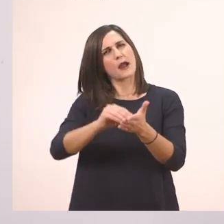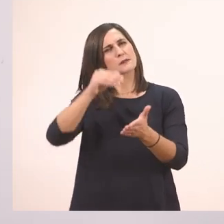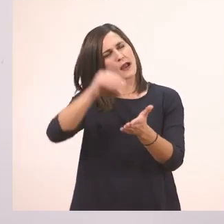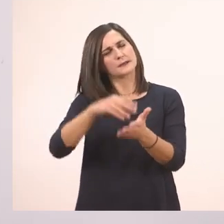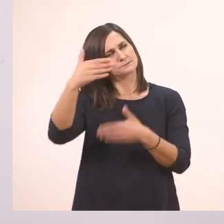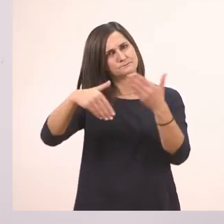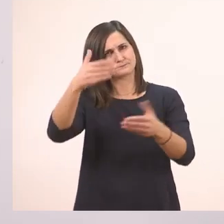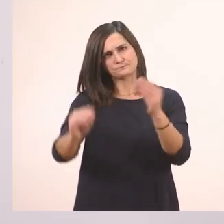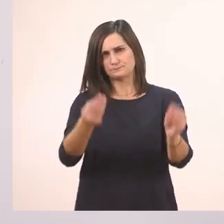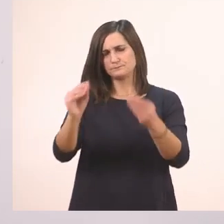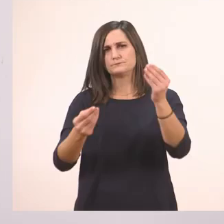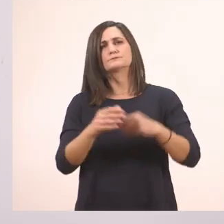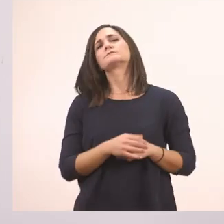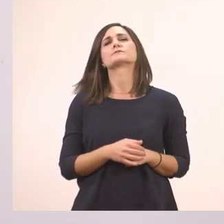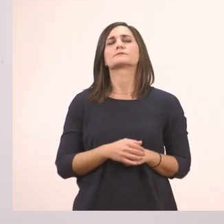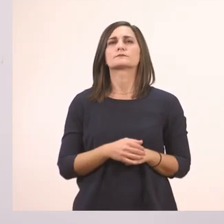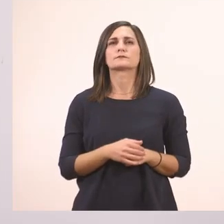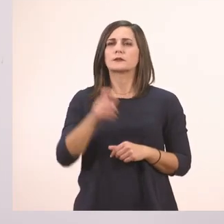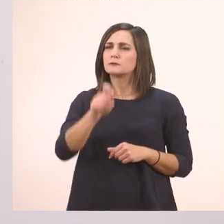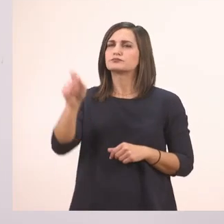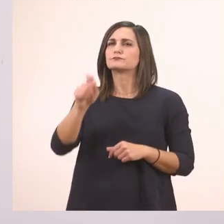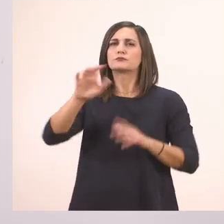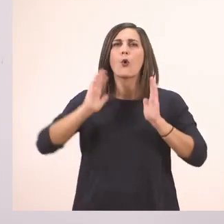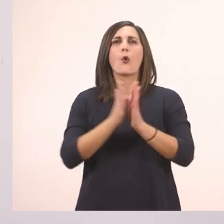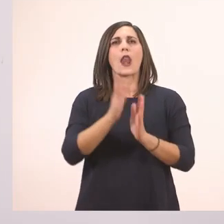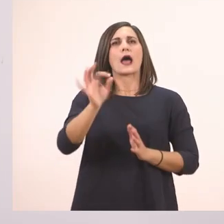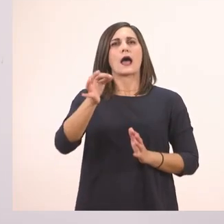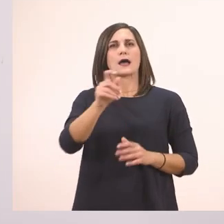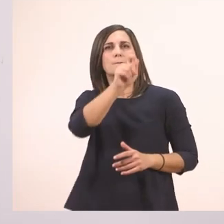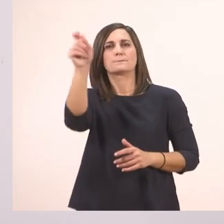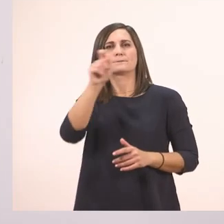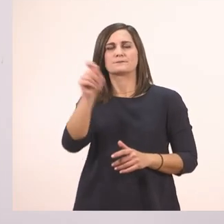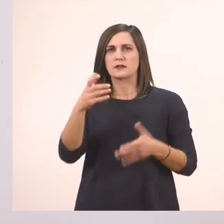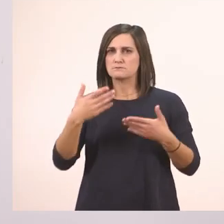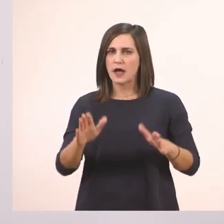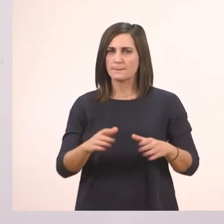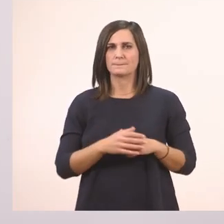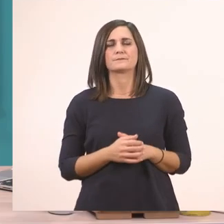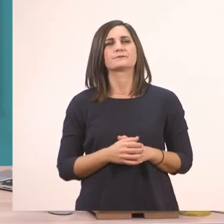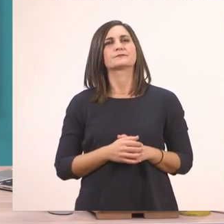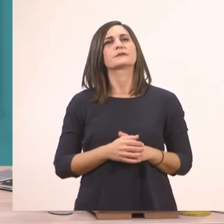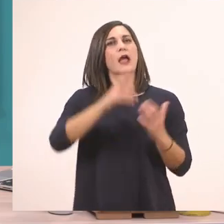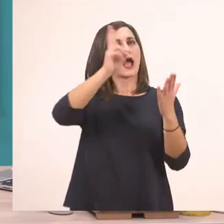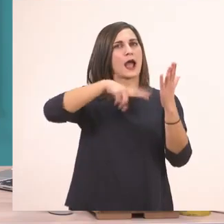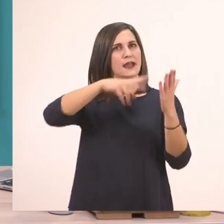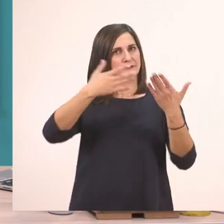Βρήκαμε λοιπόν και τα σημαδάκια μας. Το μάθημα θα το κάνουμε ωραία ανάγνωση και πάμε τώρα...